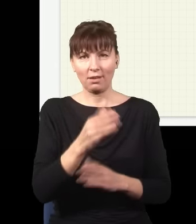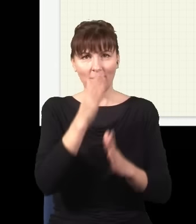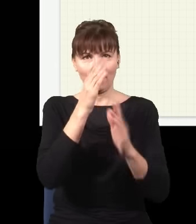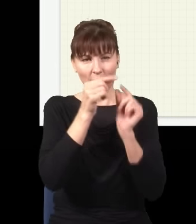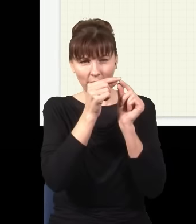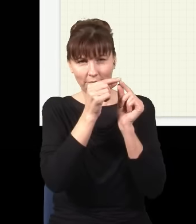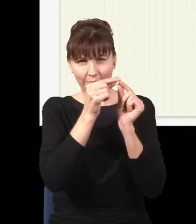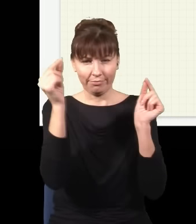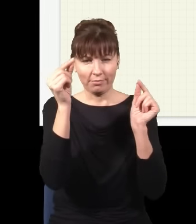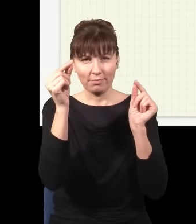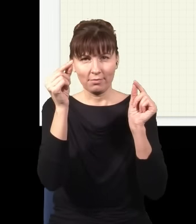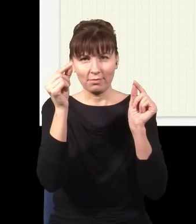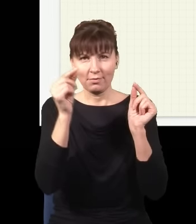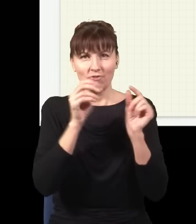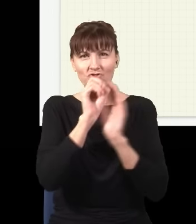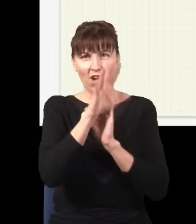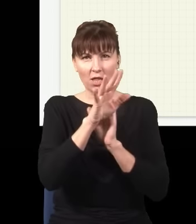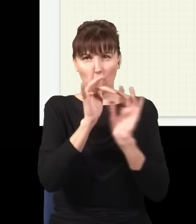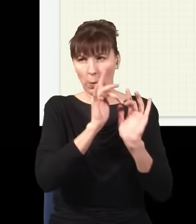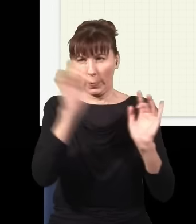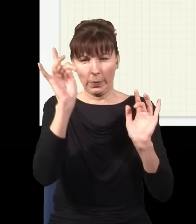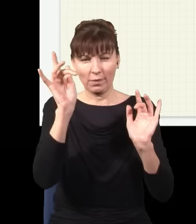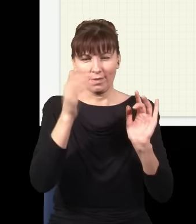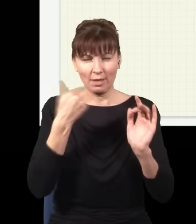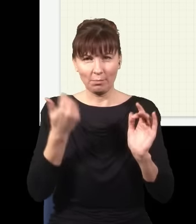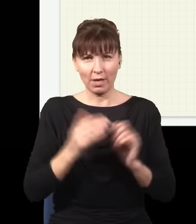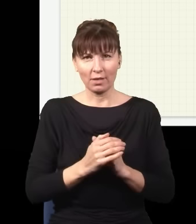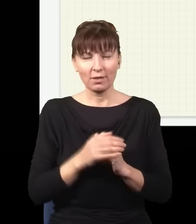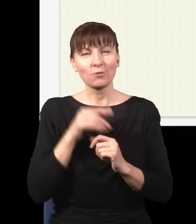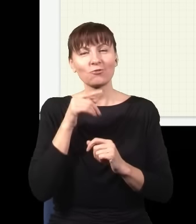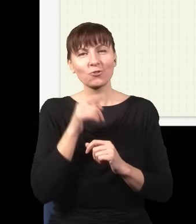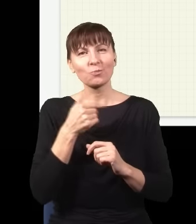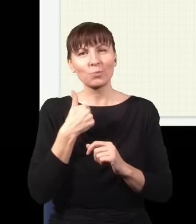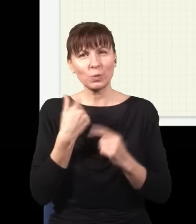z grubsza rzecz biorąc, tylko to jest taki graniczny przypadek, kiedy miałem kiedyś bardzo wiele szczelin,